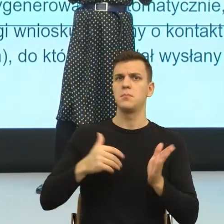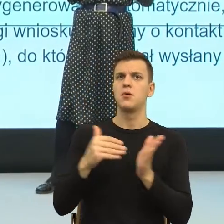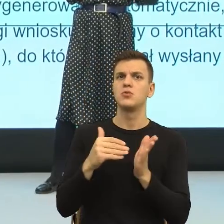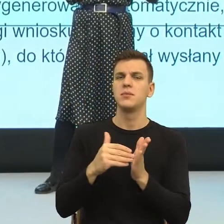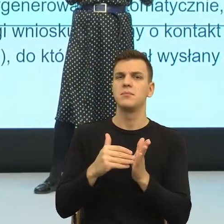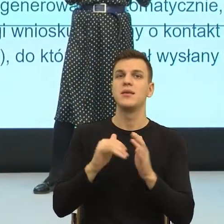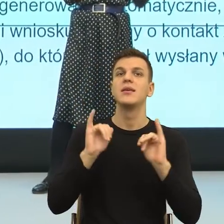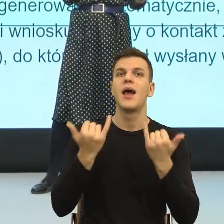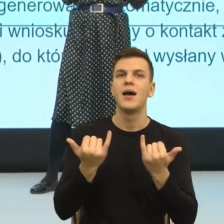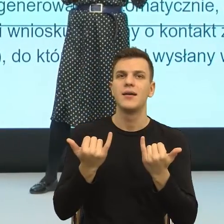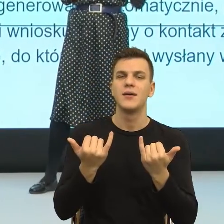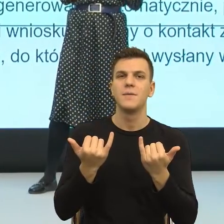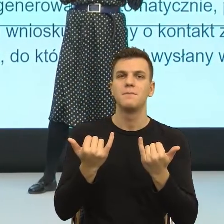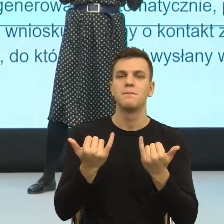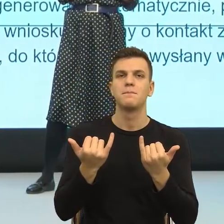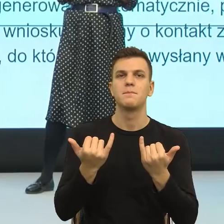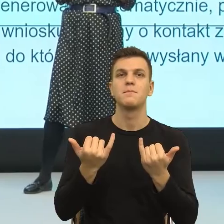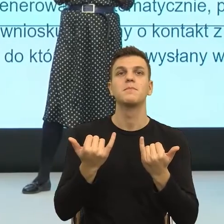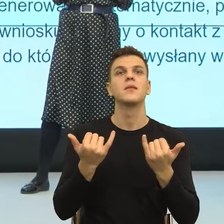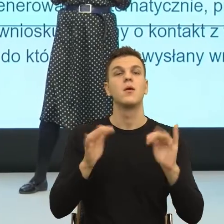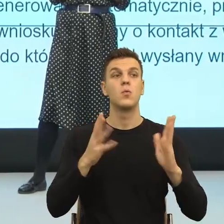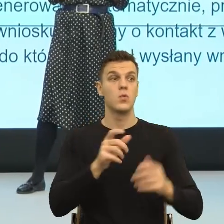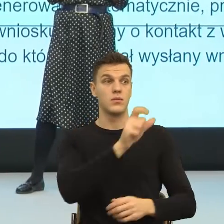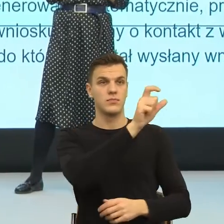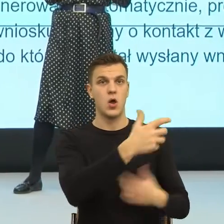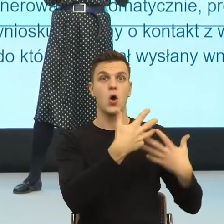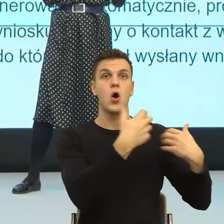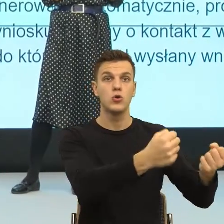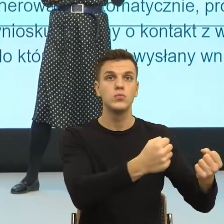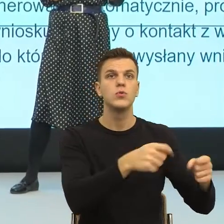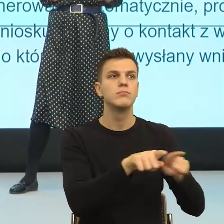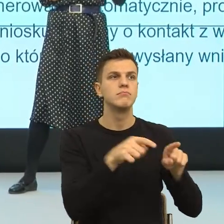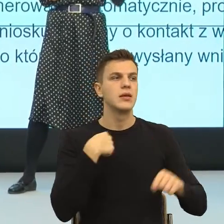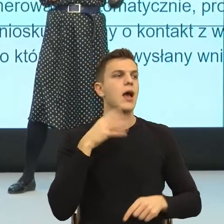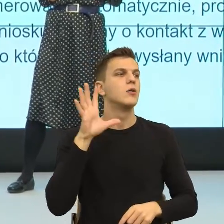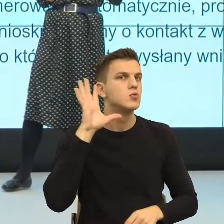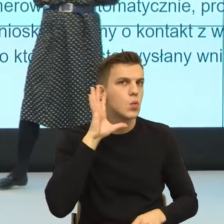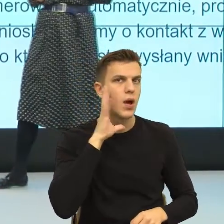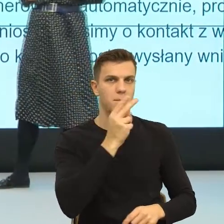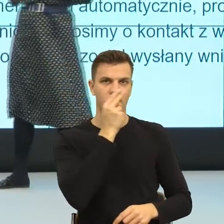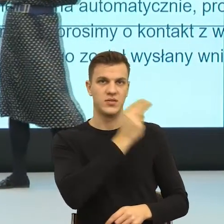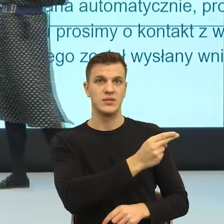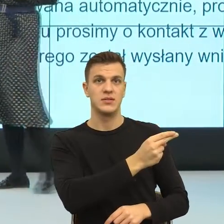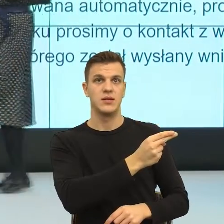ma poczucie, że go widzę i słyszę. Kiedy ja go widzę i słyszę? Wtedy, kiedy ja nazywam jego intencje.